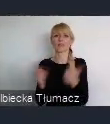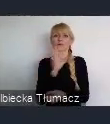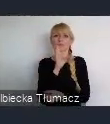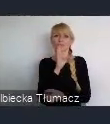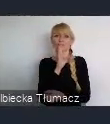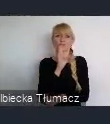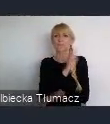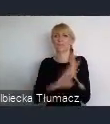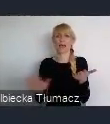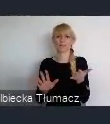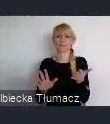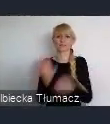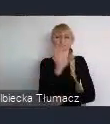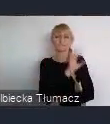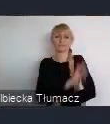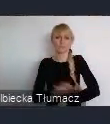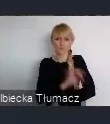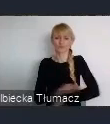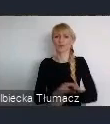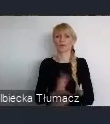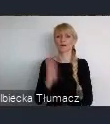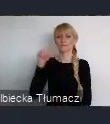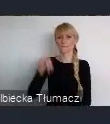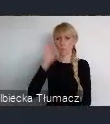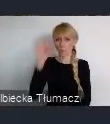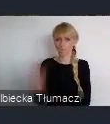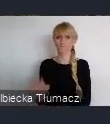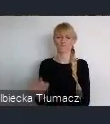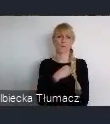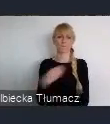To znaczy obecność, jest bardzo istotna Polskich Miast w tym gronie.